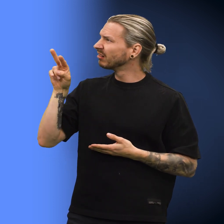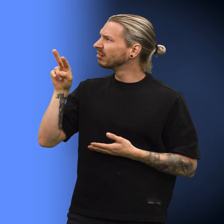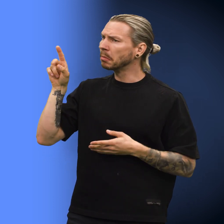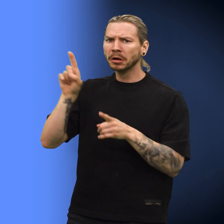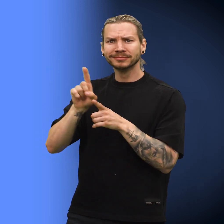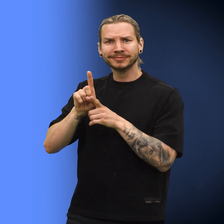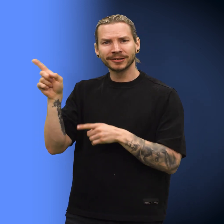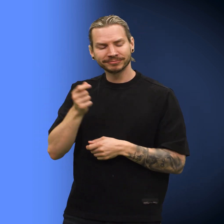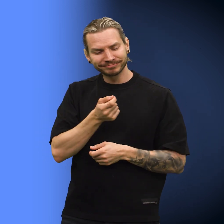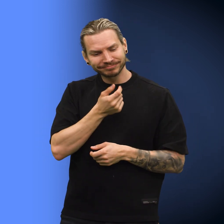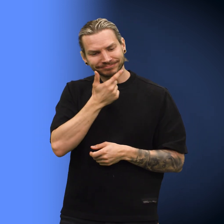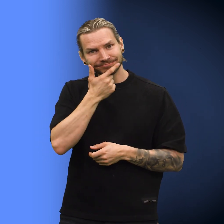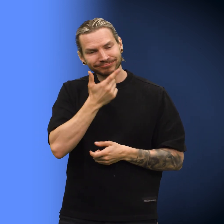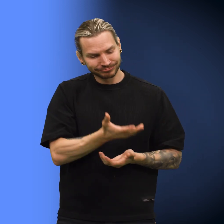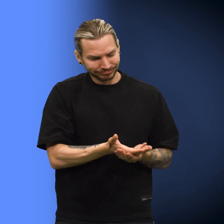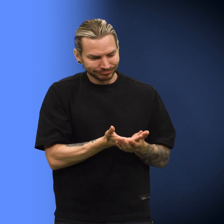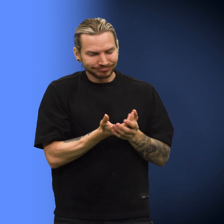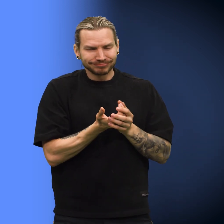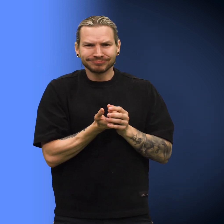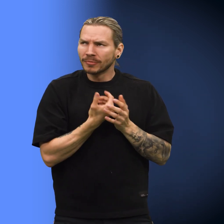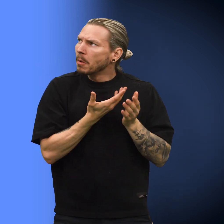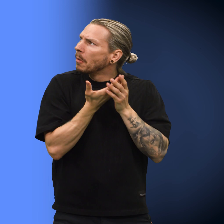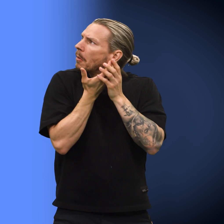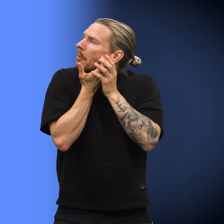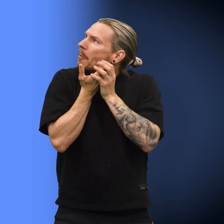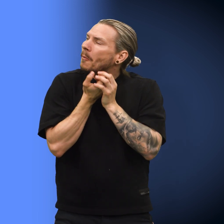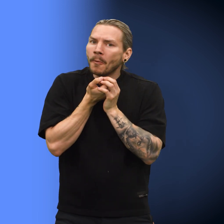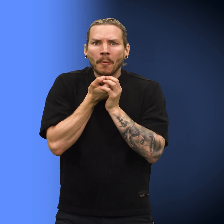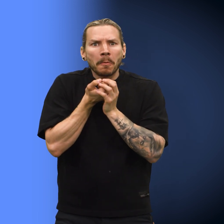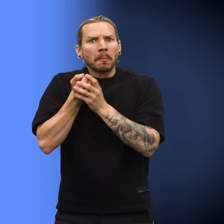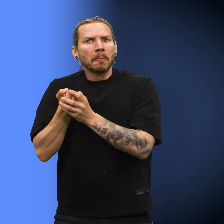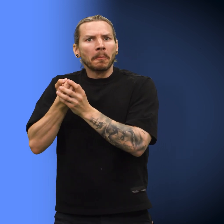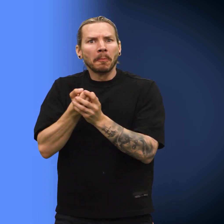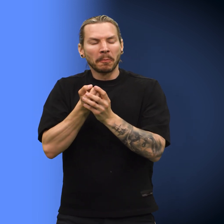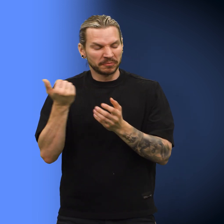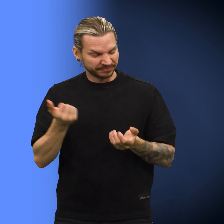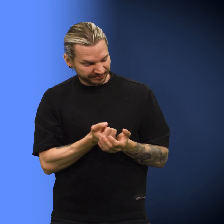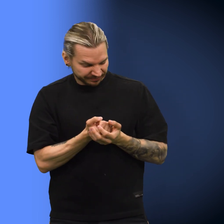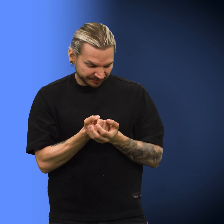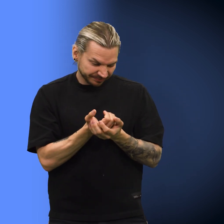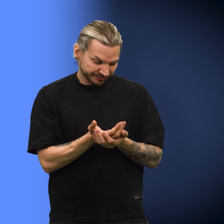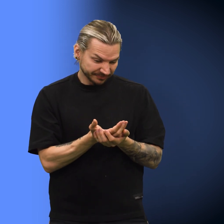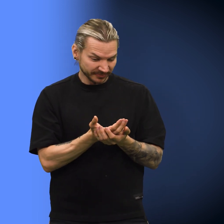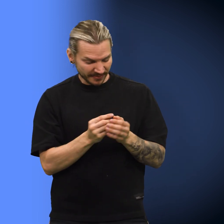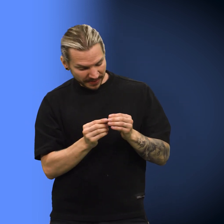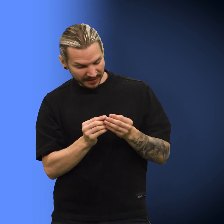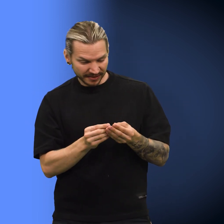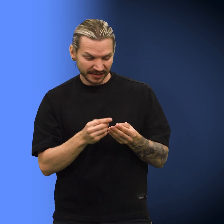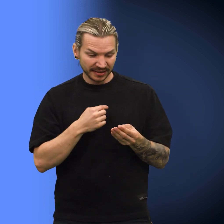Skillingen så på kona, som smilte mildt og lukket hånda varsomt om den. Hun gikk hjem og betraktet skillingen.